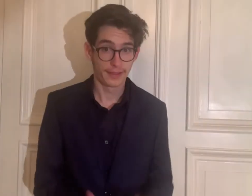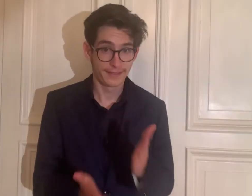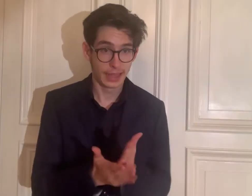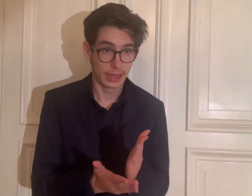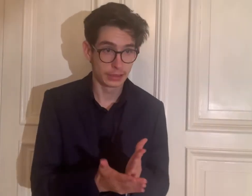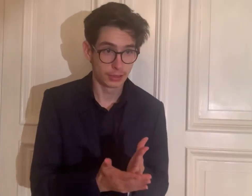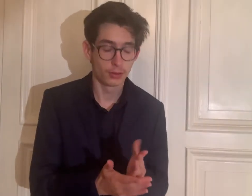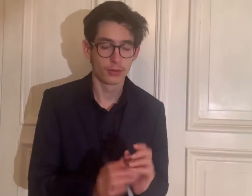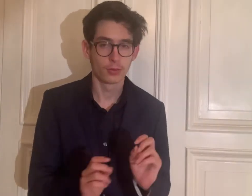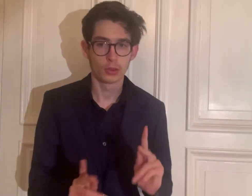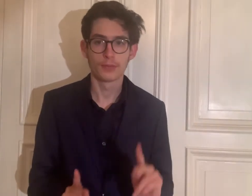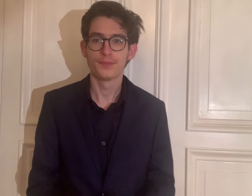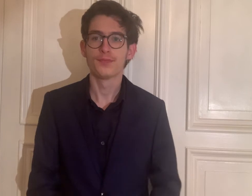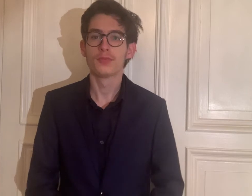Ist das Video fertig? Okay.